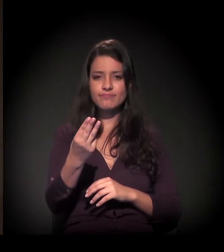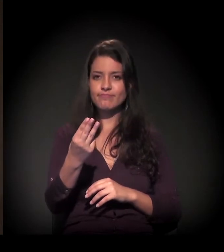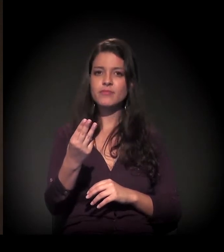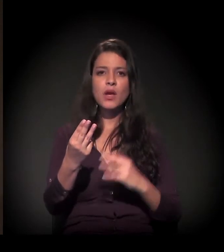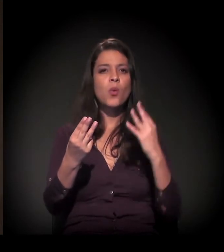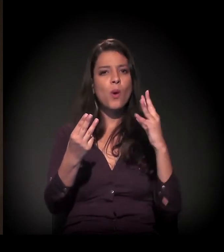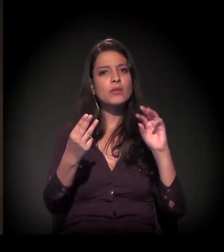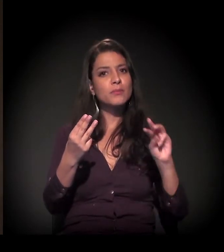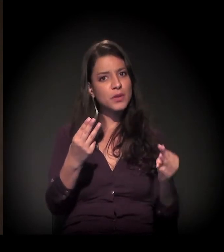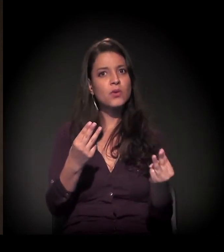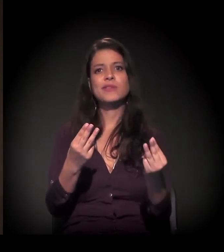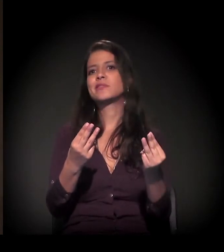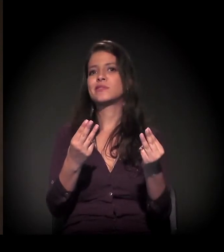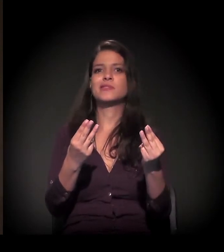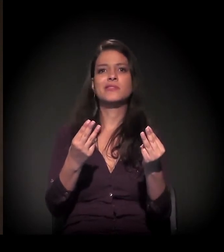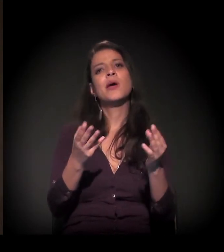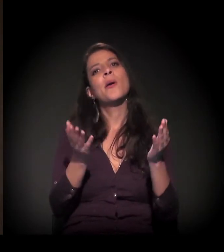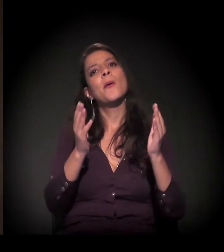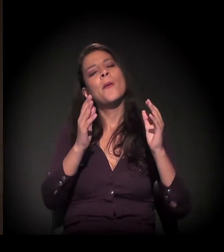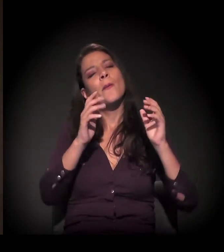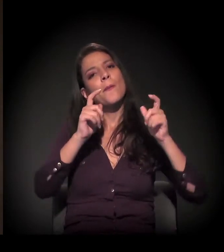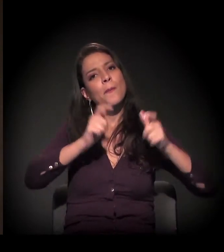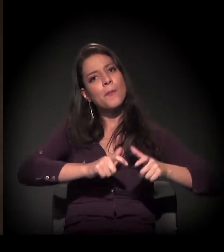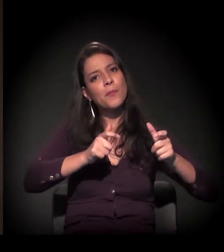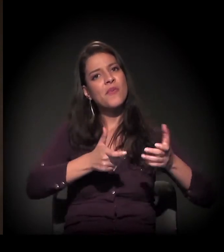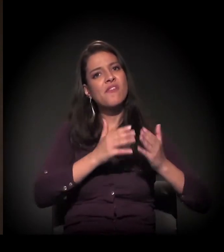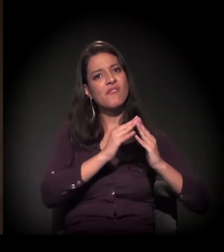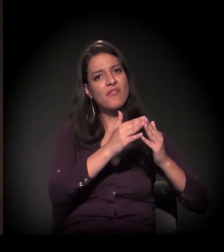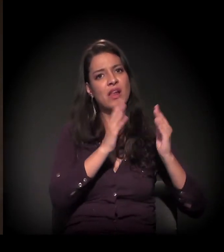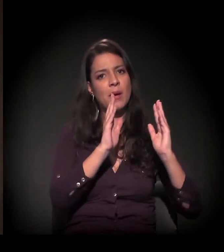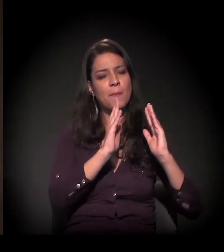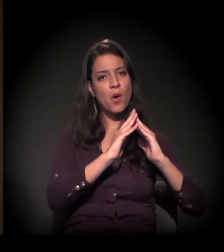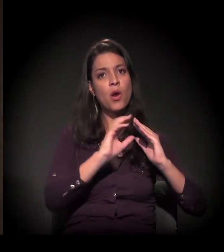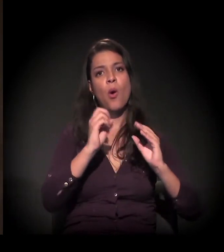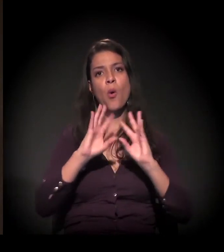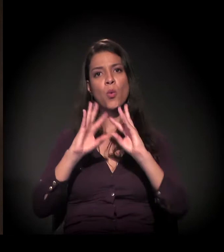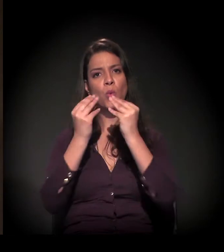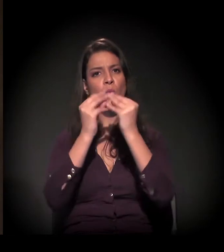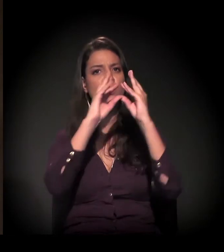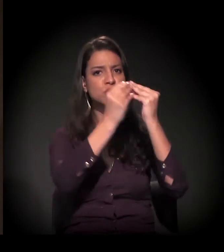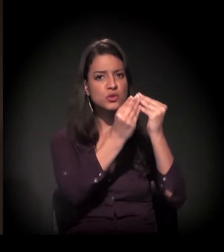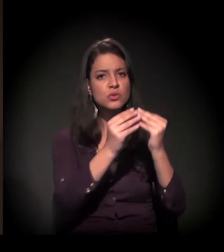morando nessas condições: ou em favelas, ou em cortiços,